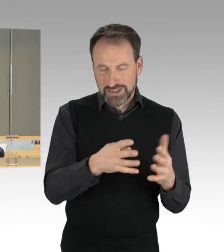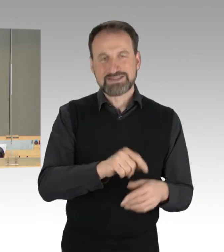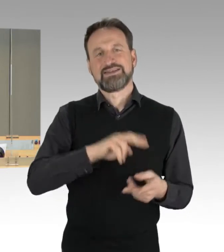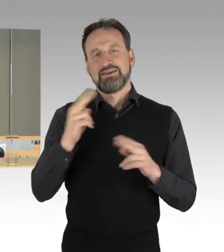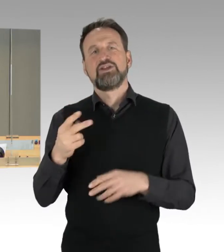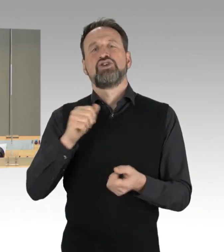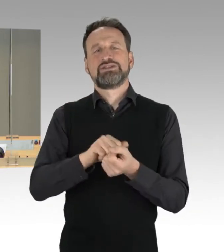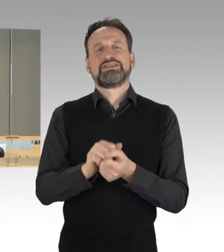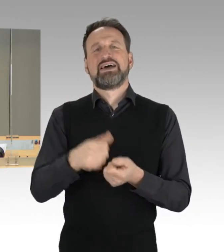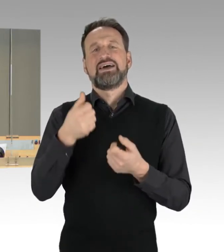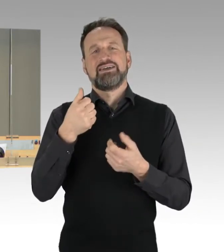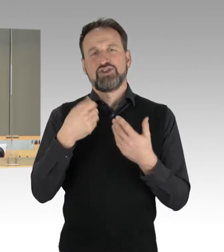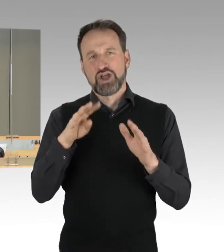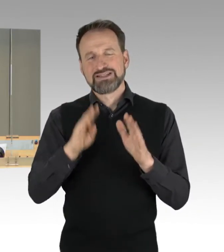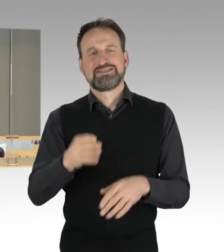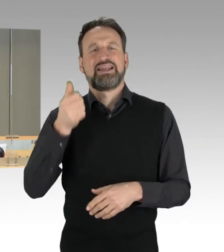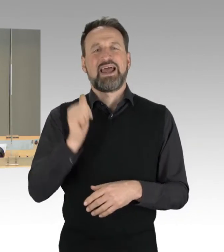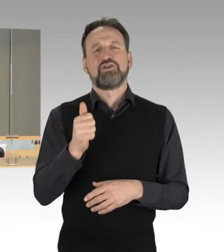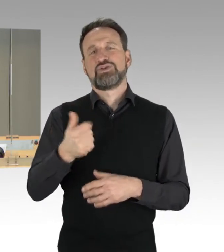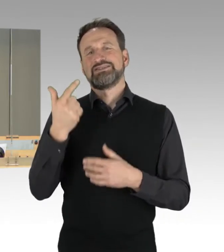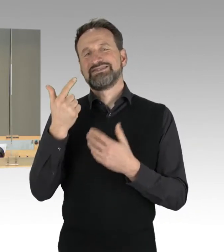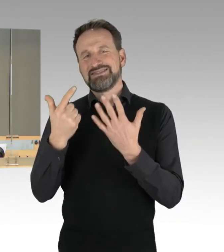in die 19. Wahlperiode übernommen.